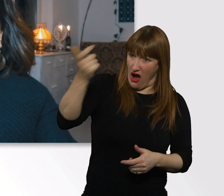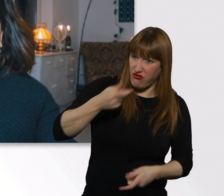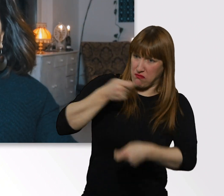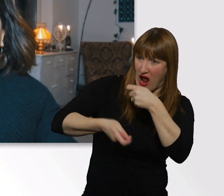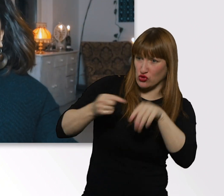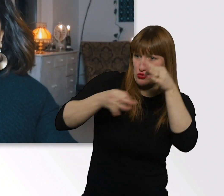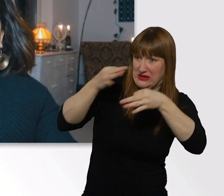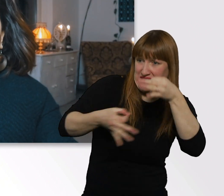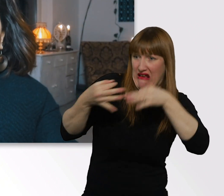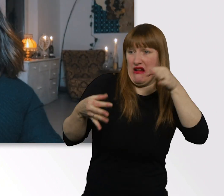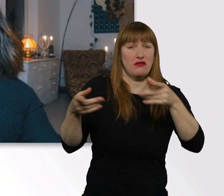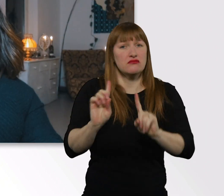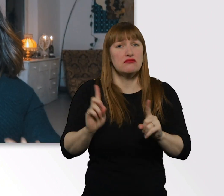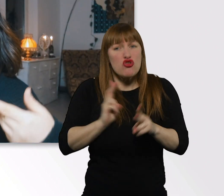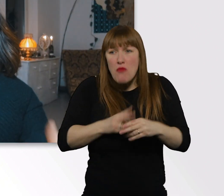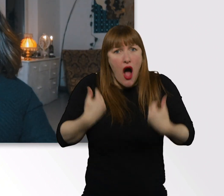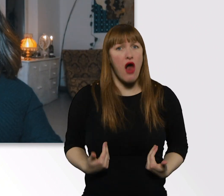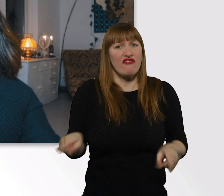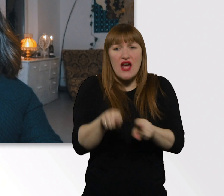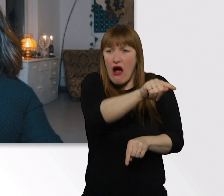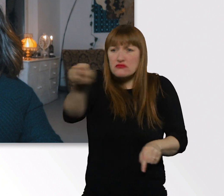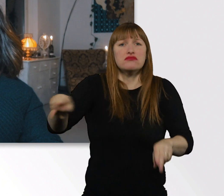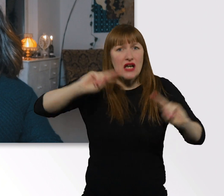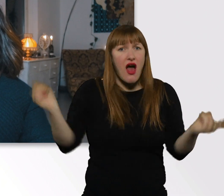als andere Menschen? Mir ist schon bewusst...